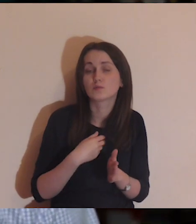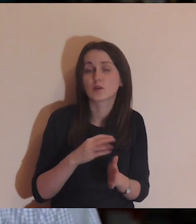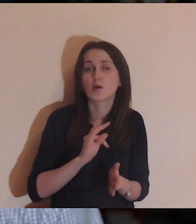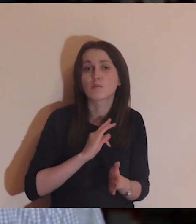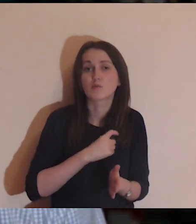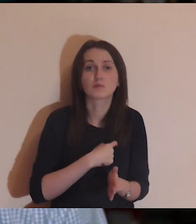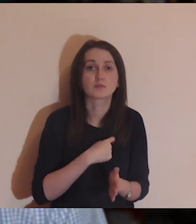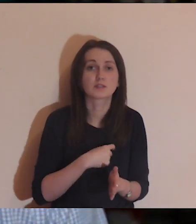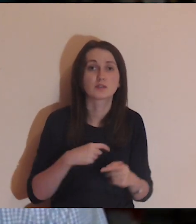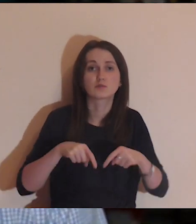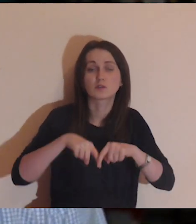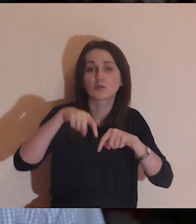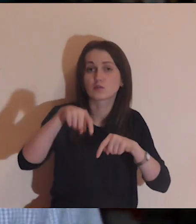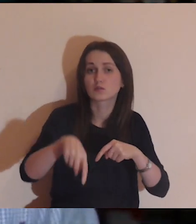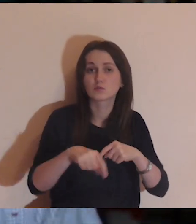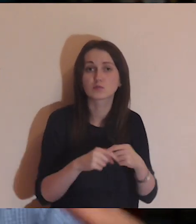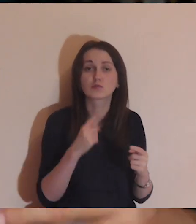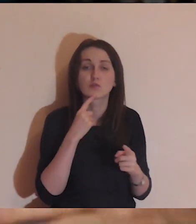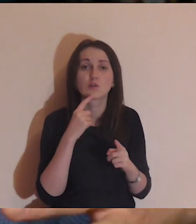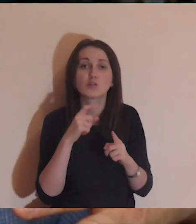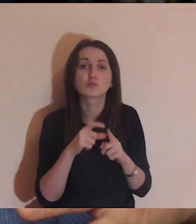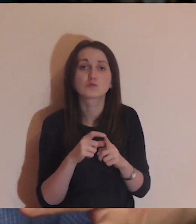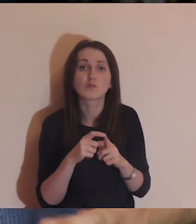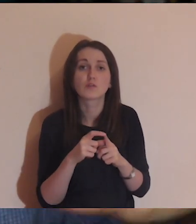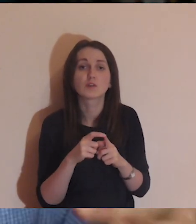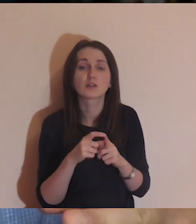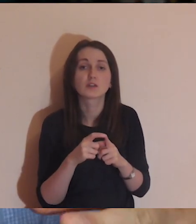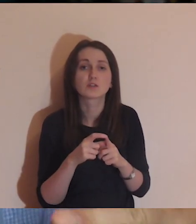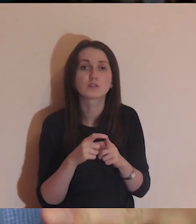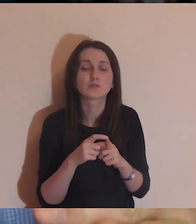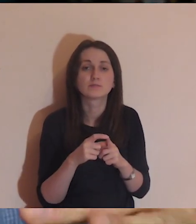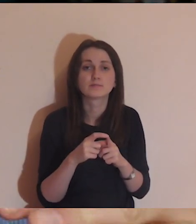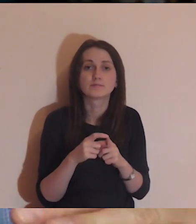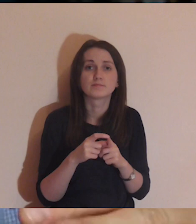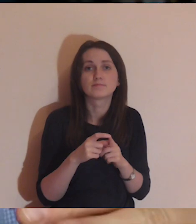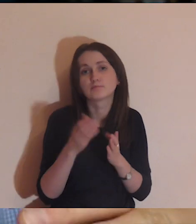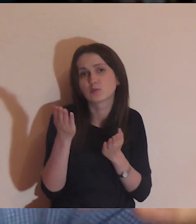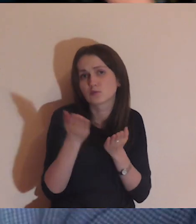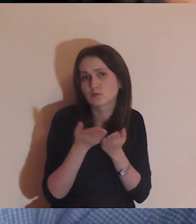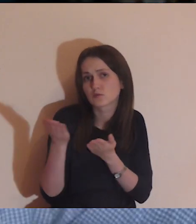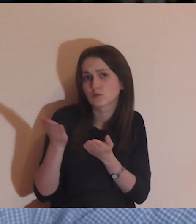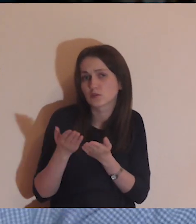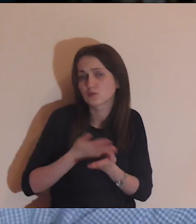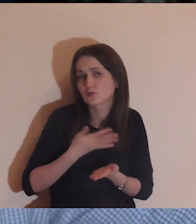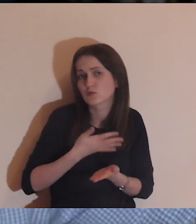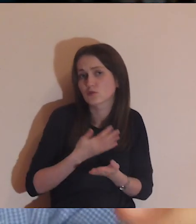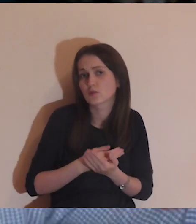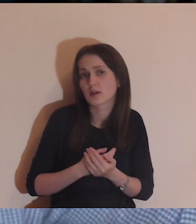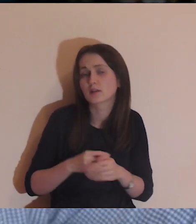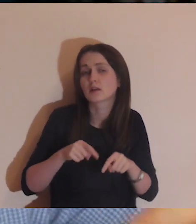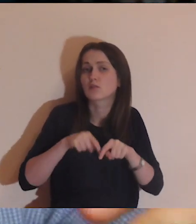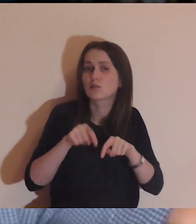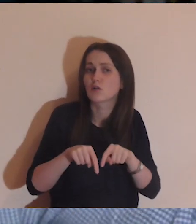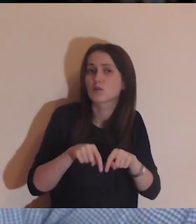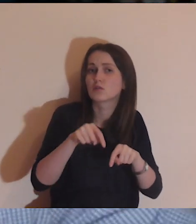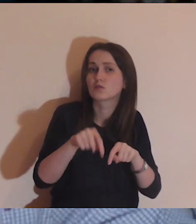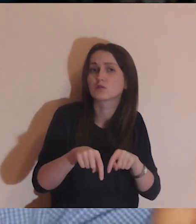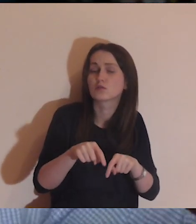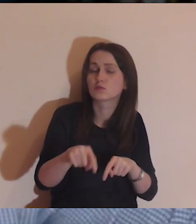i krok do przodu, to słowo z czymś mi się kojarzy i krok do przodu, i tak trzeba, krok za krokiem, płynąć.